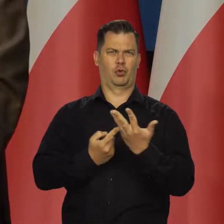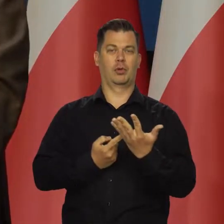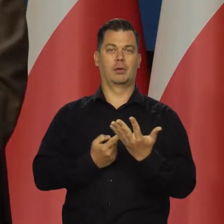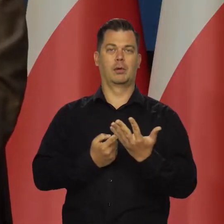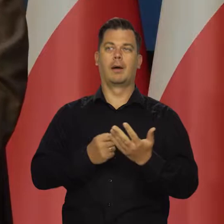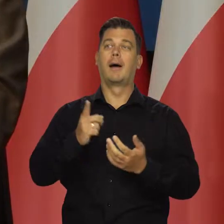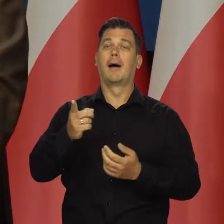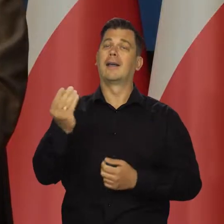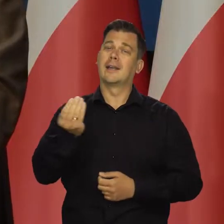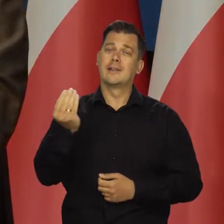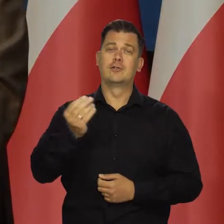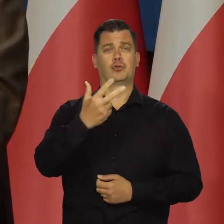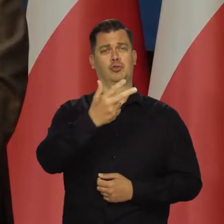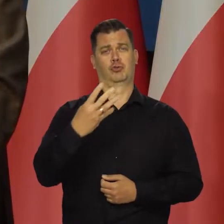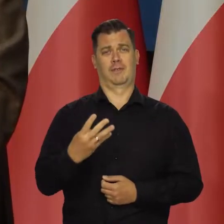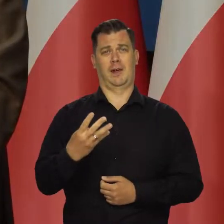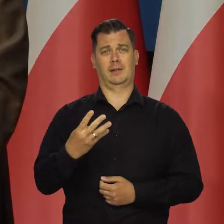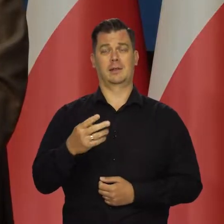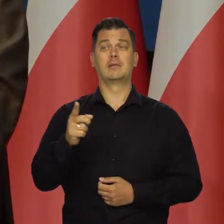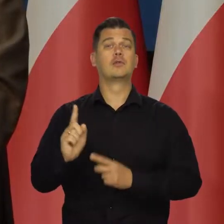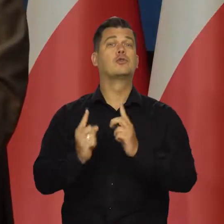co najmniej trzy czwarte inflacji pochodzi z zewnątrz,